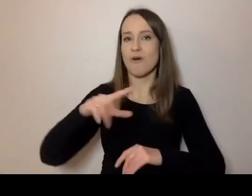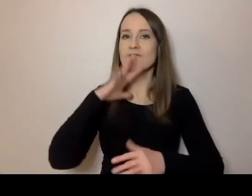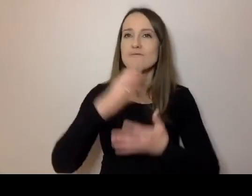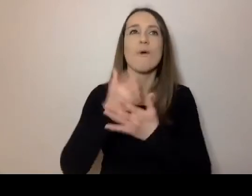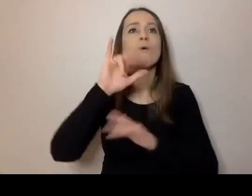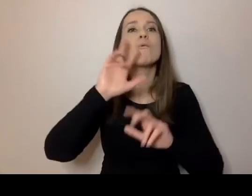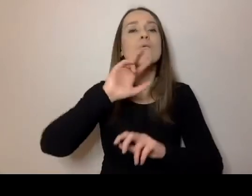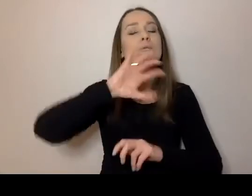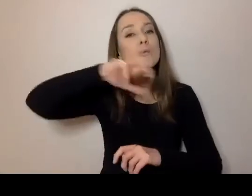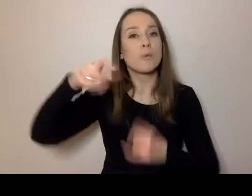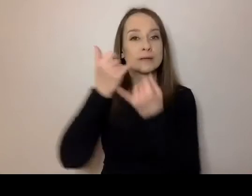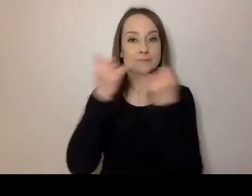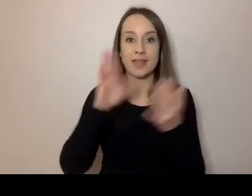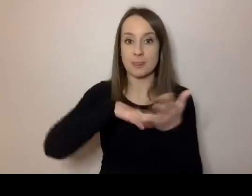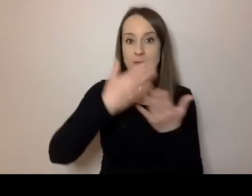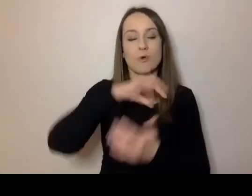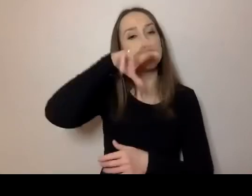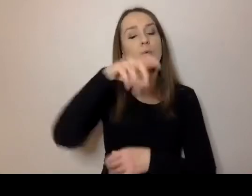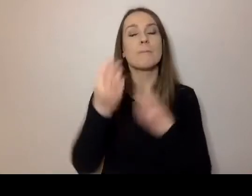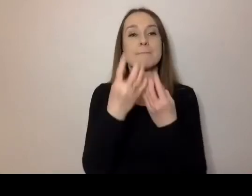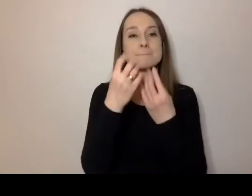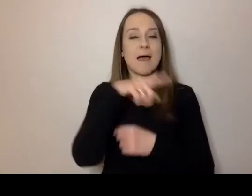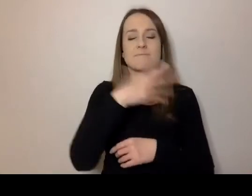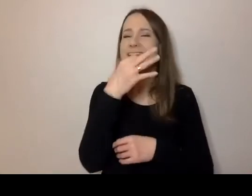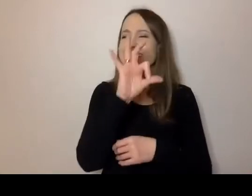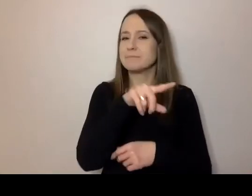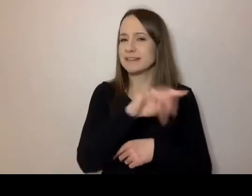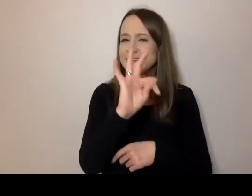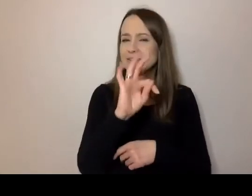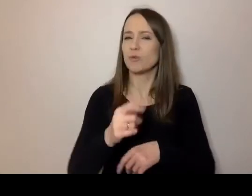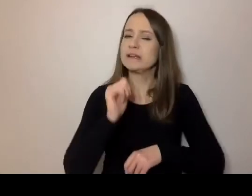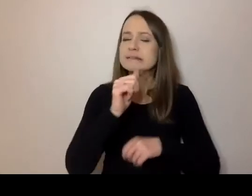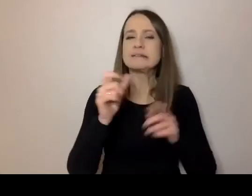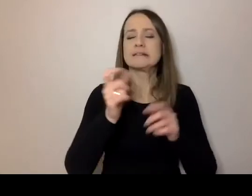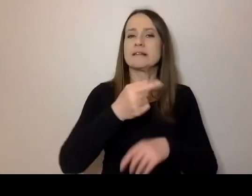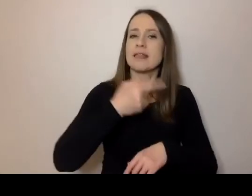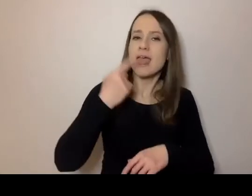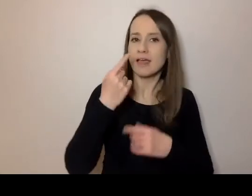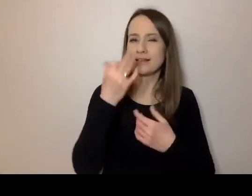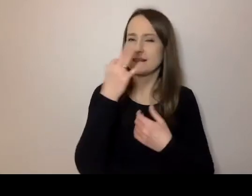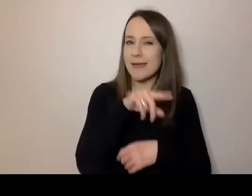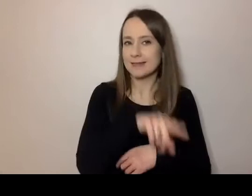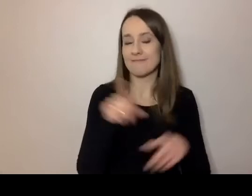Na przykład prawnicy mają specyficzny język. mają też urzędnicy.